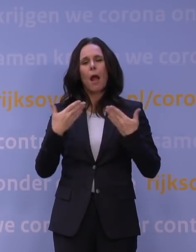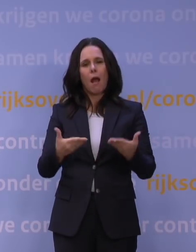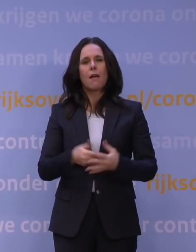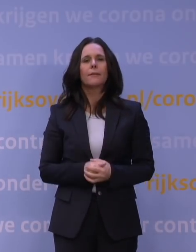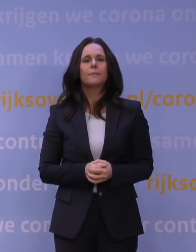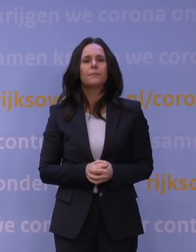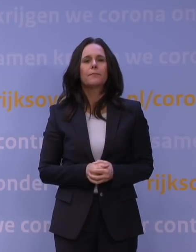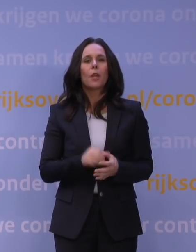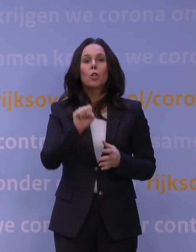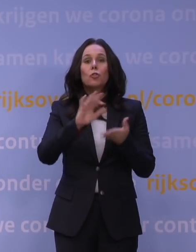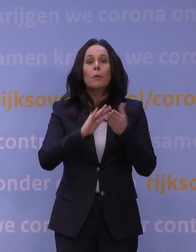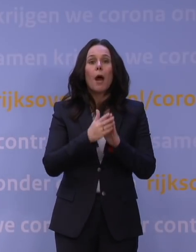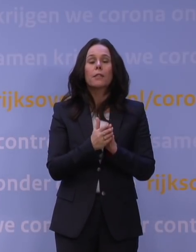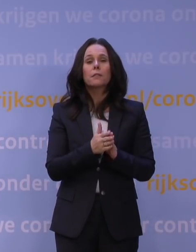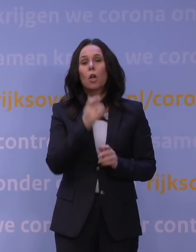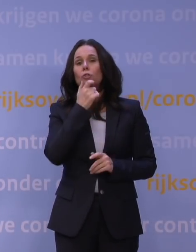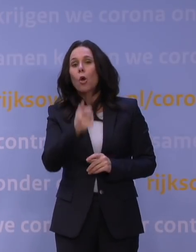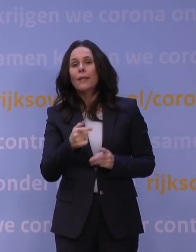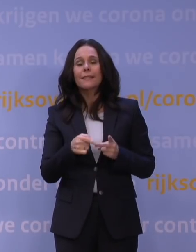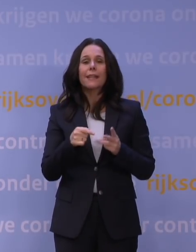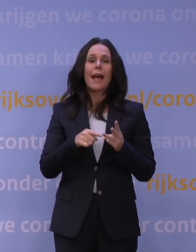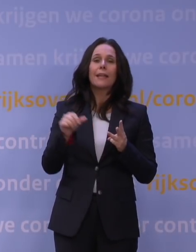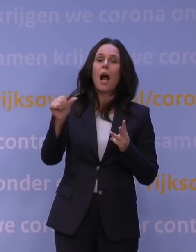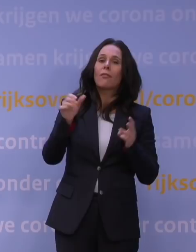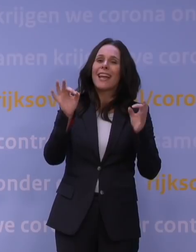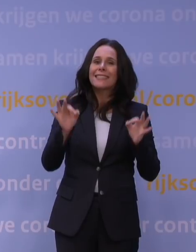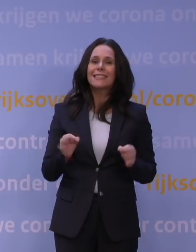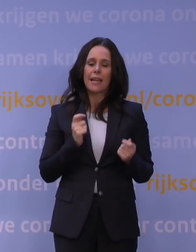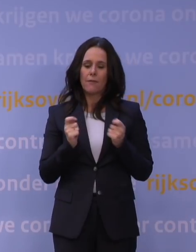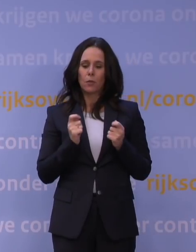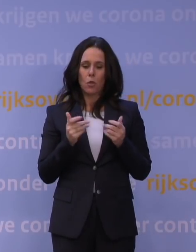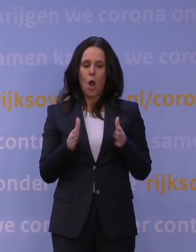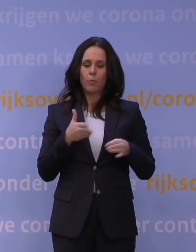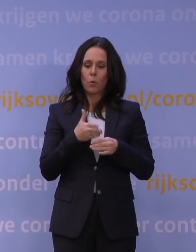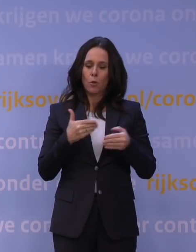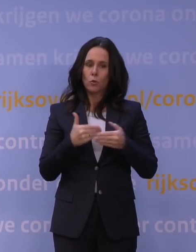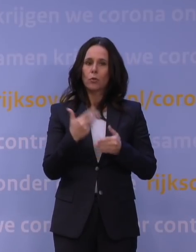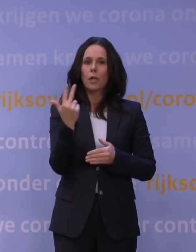Supermarkten, drogisterijen en andere essentiële winkels blijven open tot uiterlijk 8 uur 's avonds.